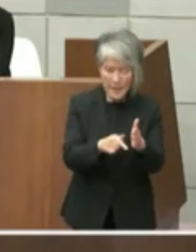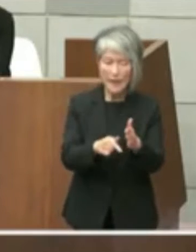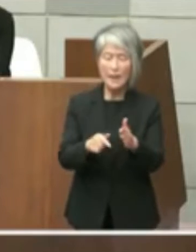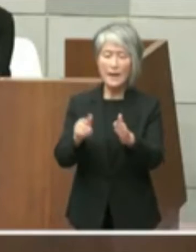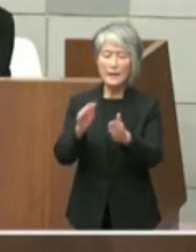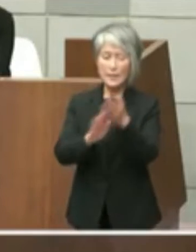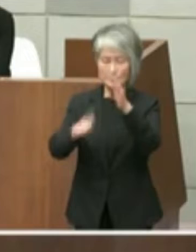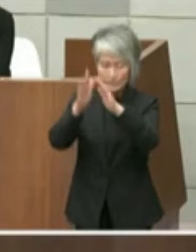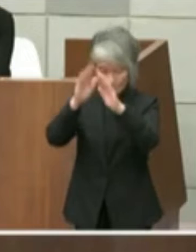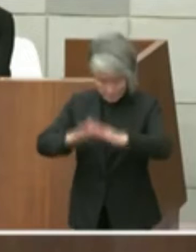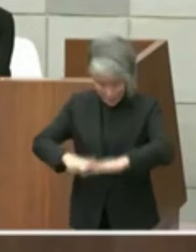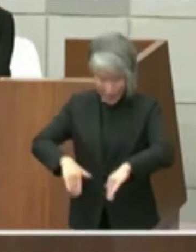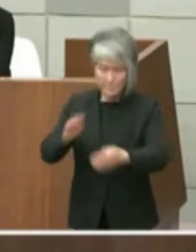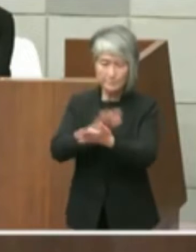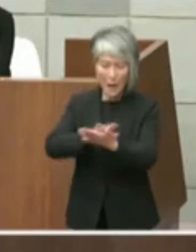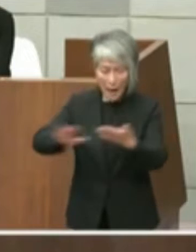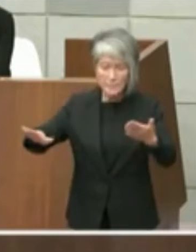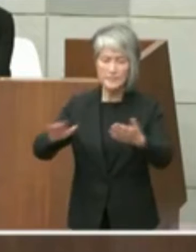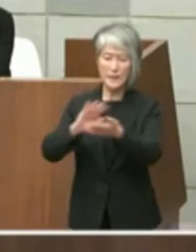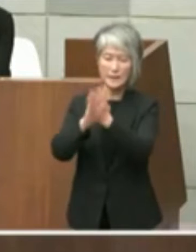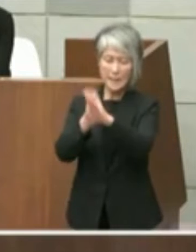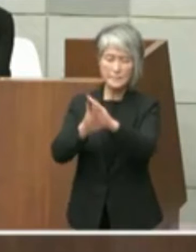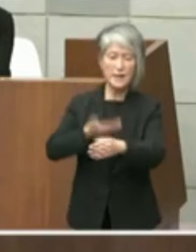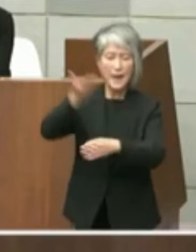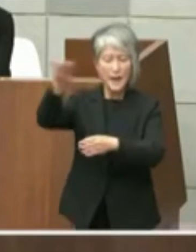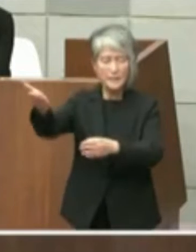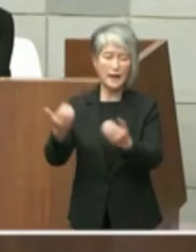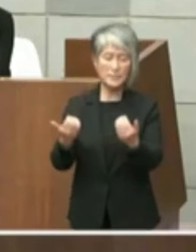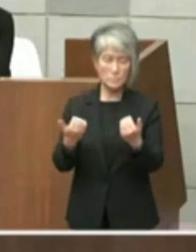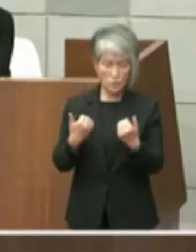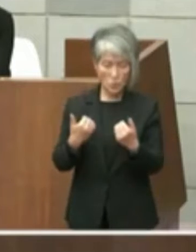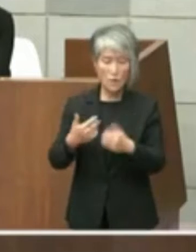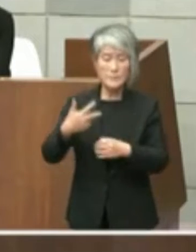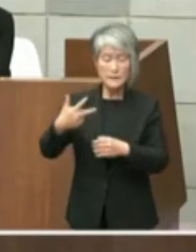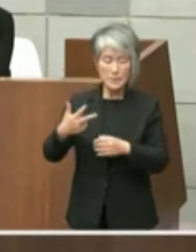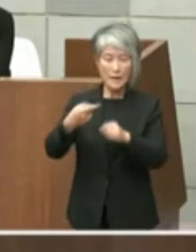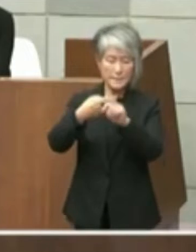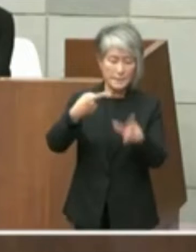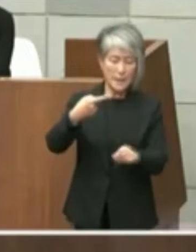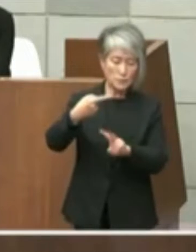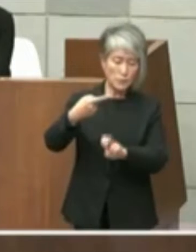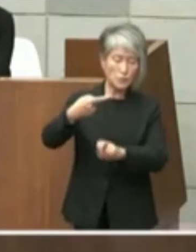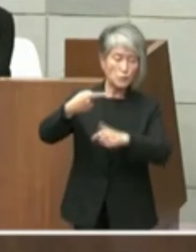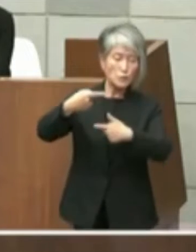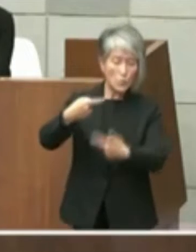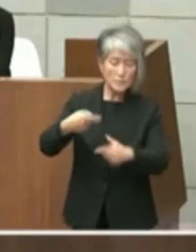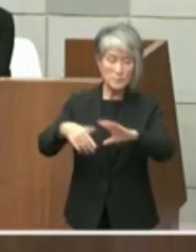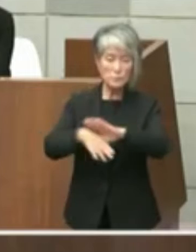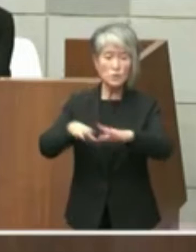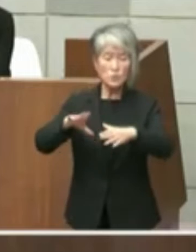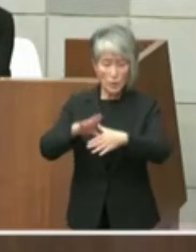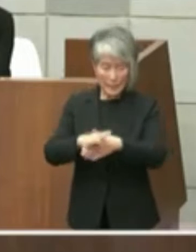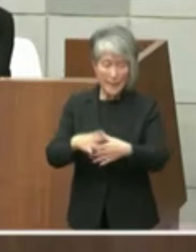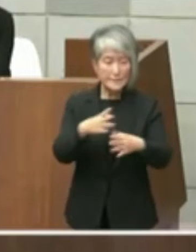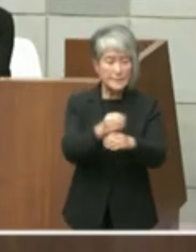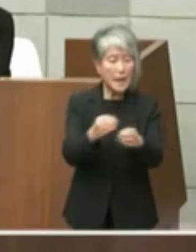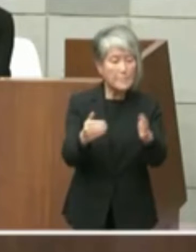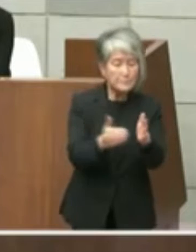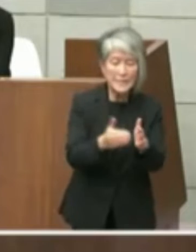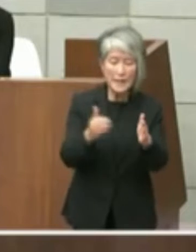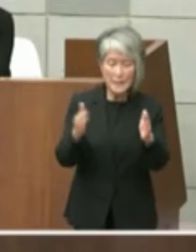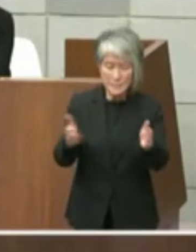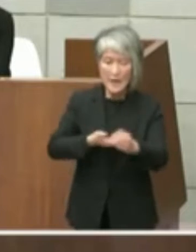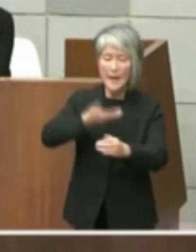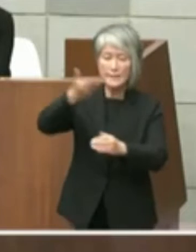平成29年1月26日付文書により期限を 以て之を変換するもで申し出ているとされ